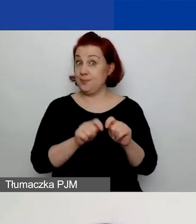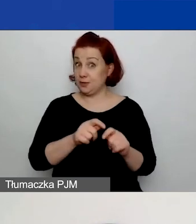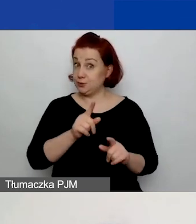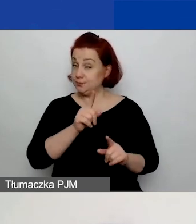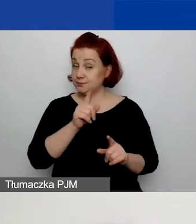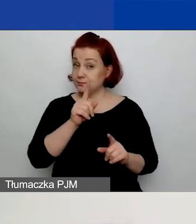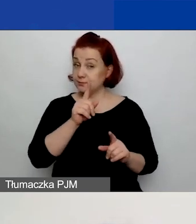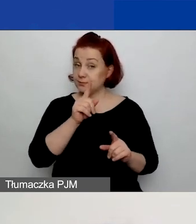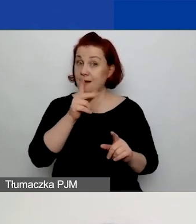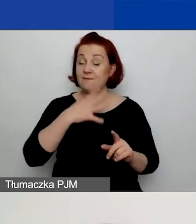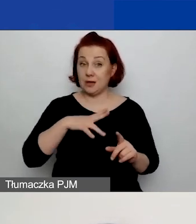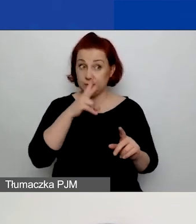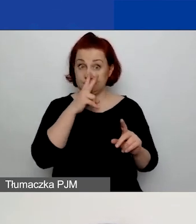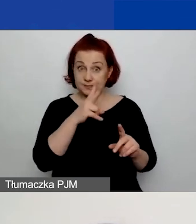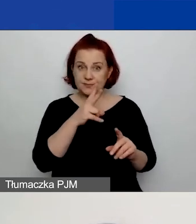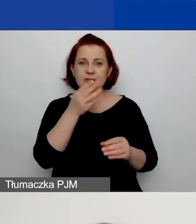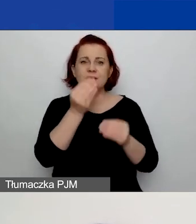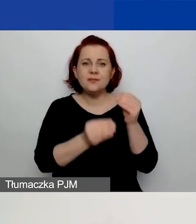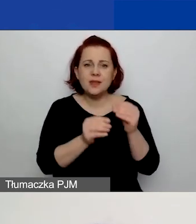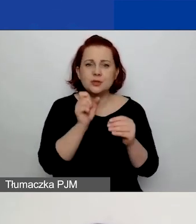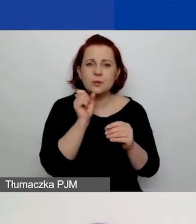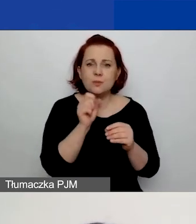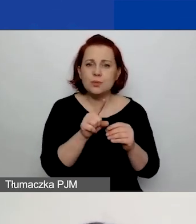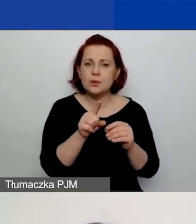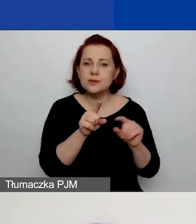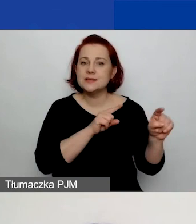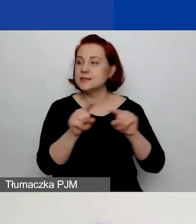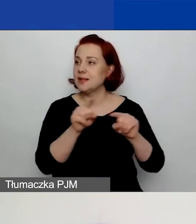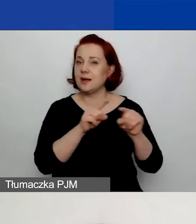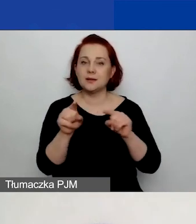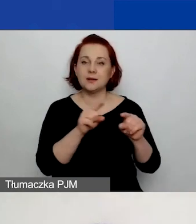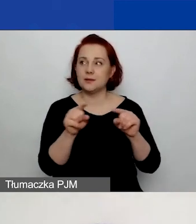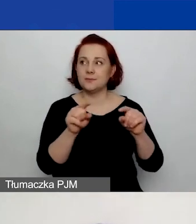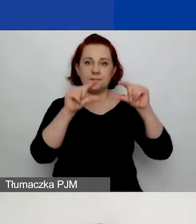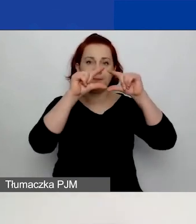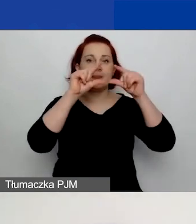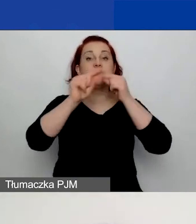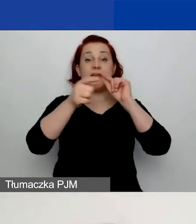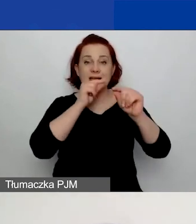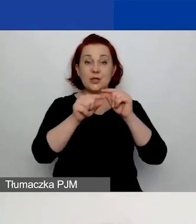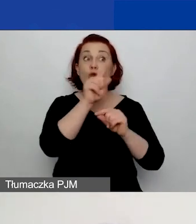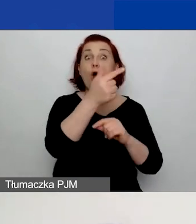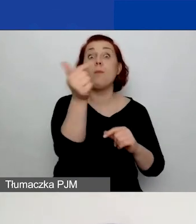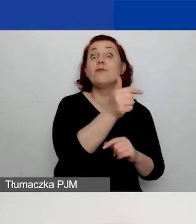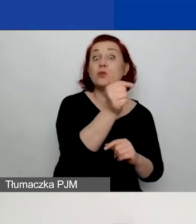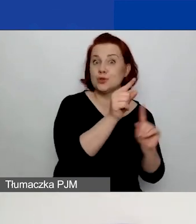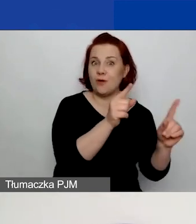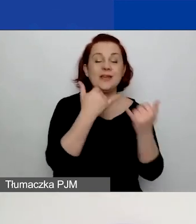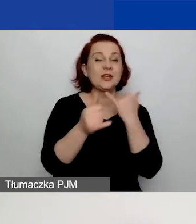znajdziecie znak gwiazdki. I to oznacza, że jest to pole obowiązkowe. Jeżeli takiego znaku nie ma, to pole nie jest obowiązkowe.